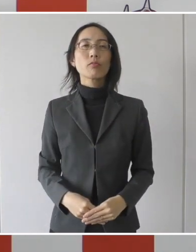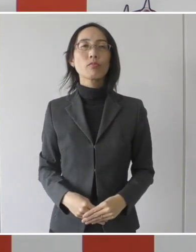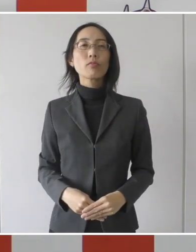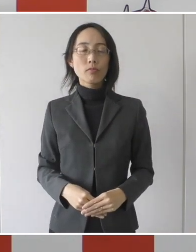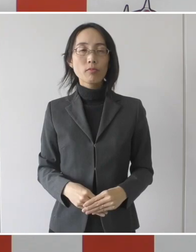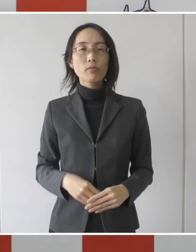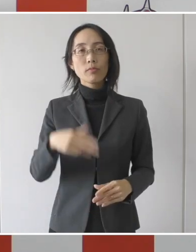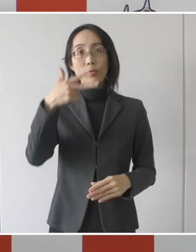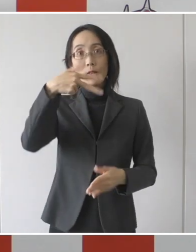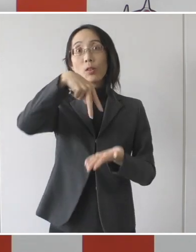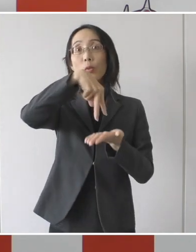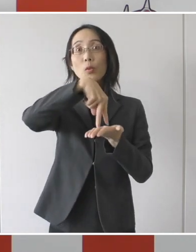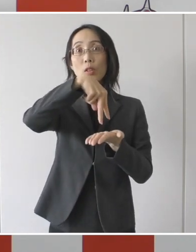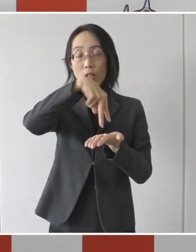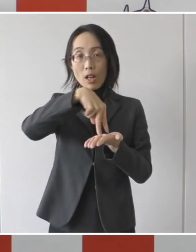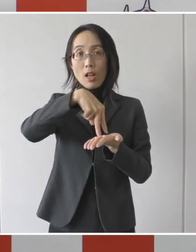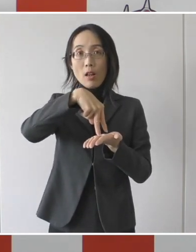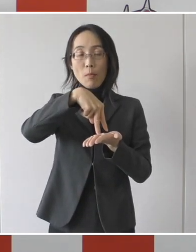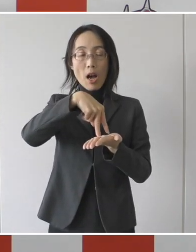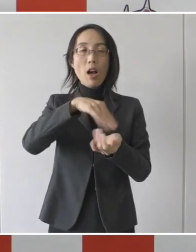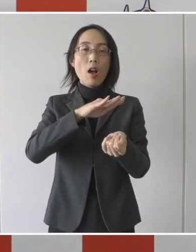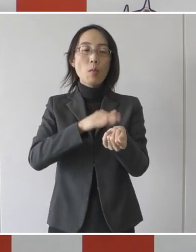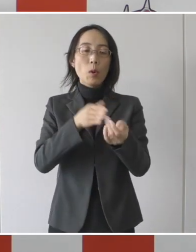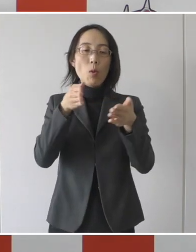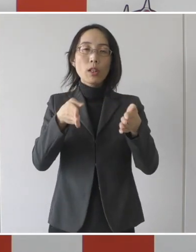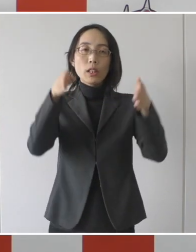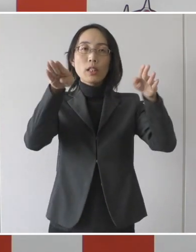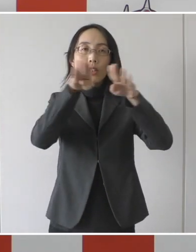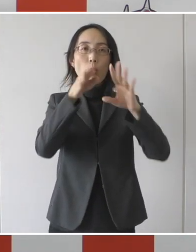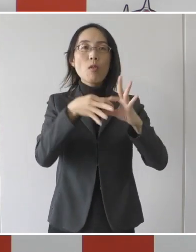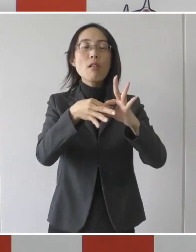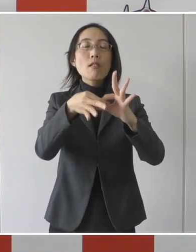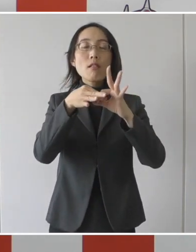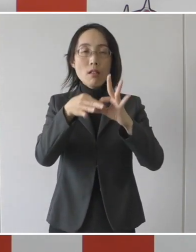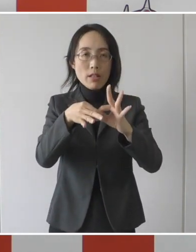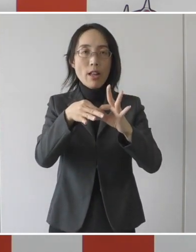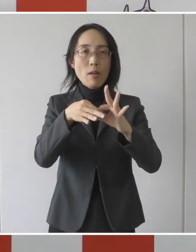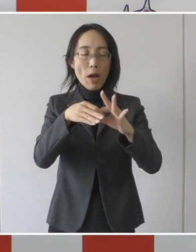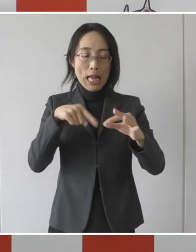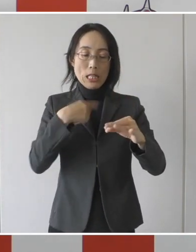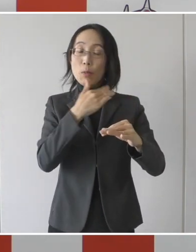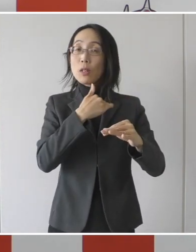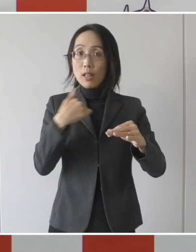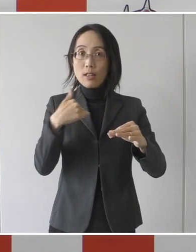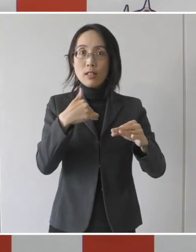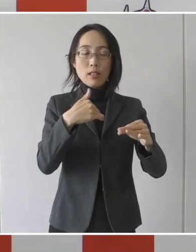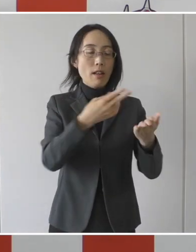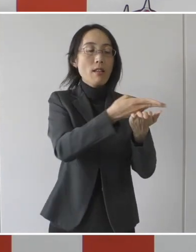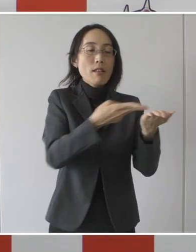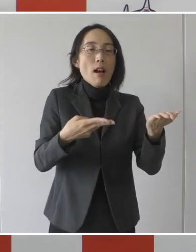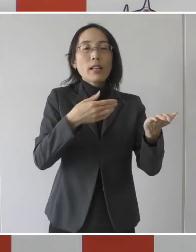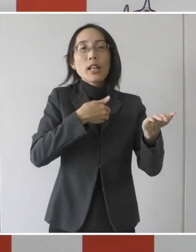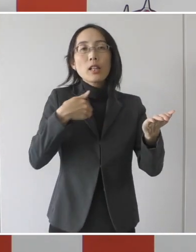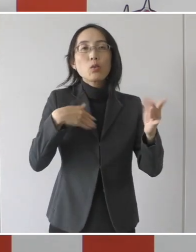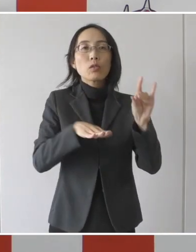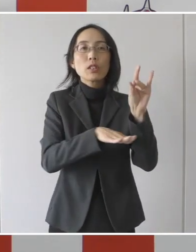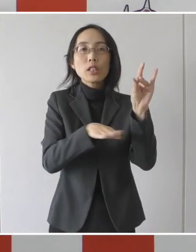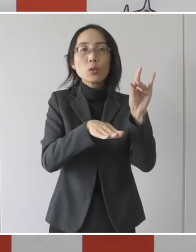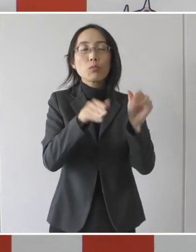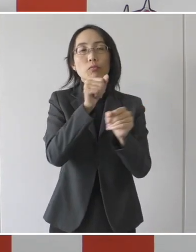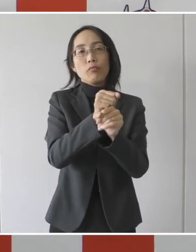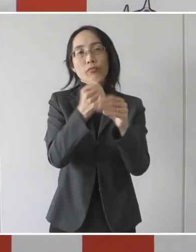市は病院と連携をいたしまして独自の隔離解除基準を策定を致しました。